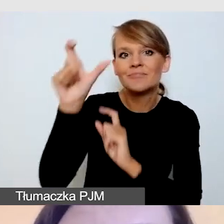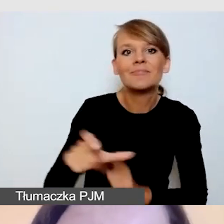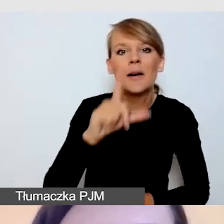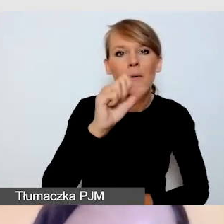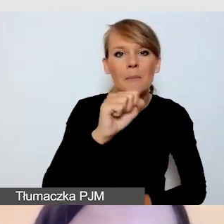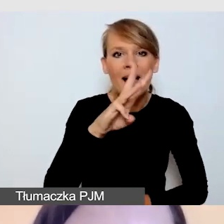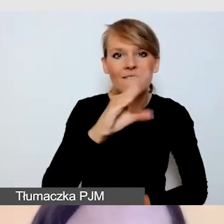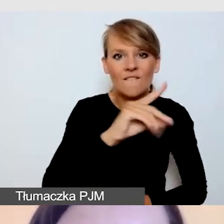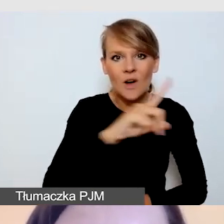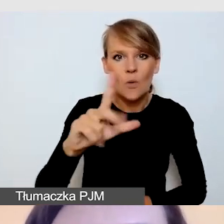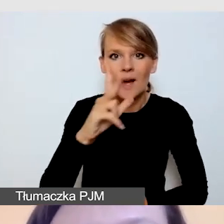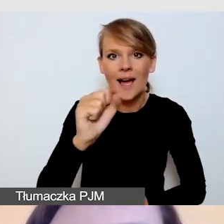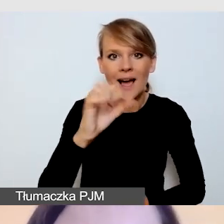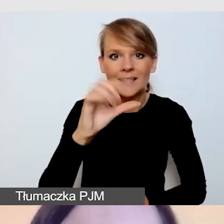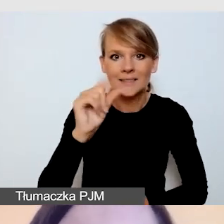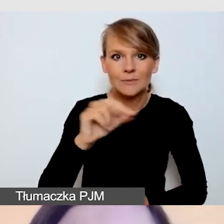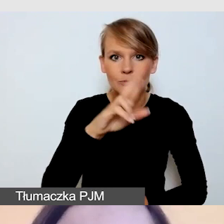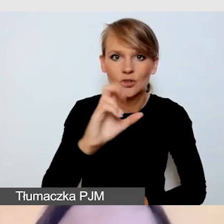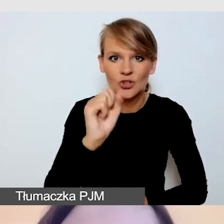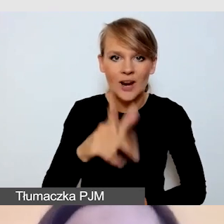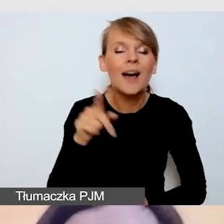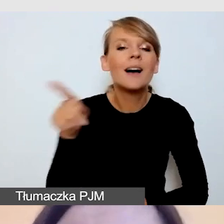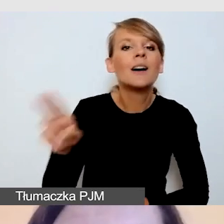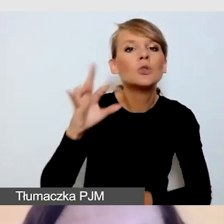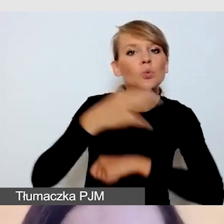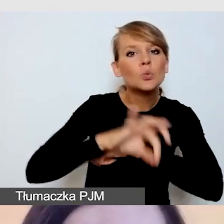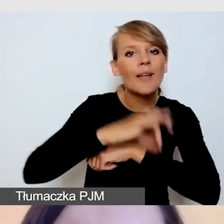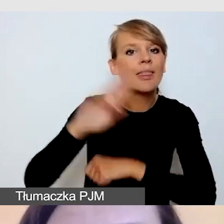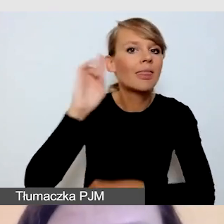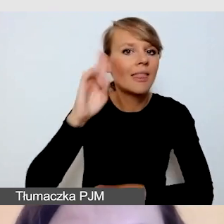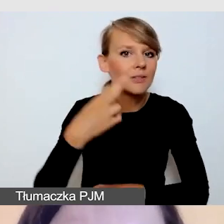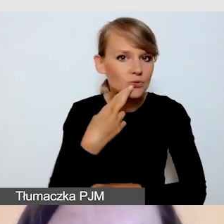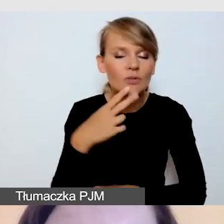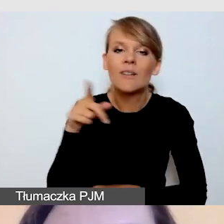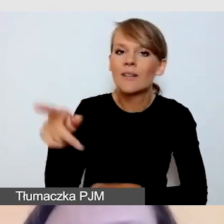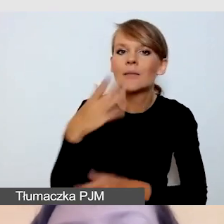który jest studentem niesłyszącym, który pokaże nam swoją perspektywę